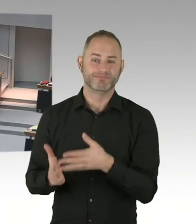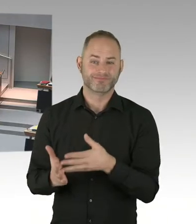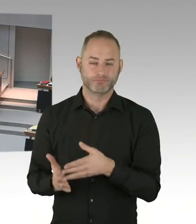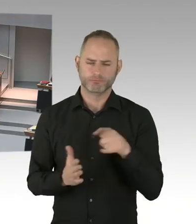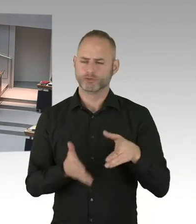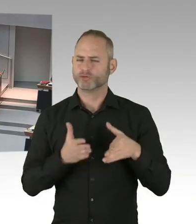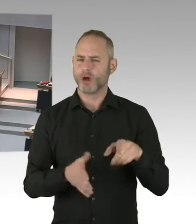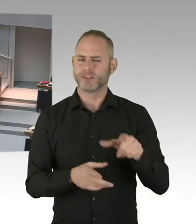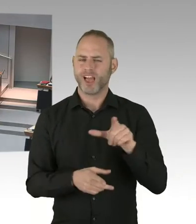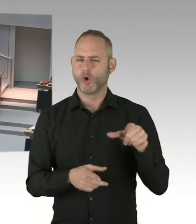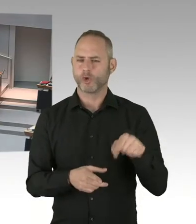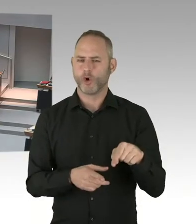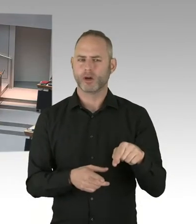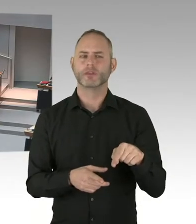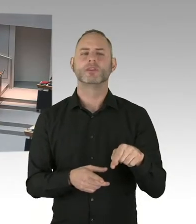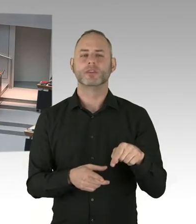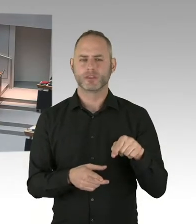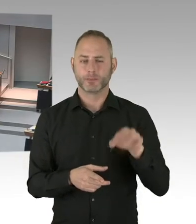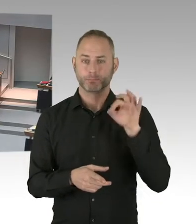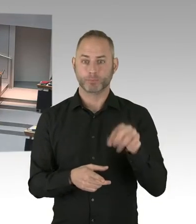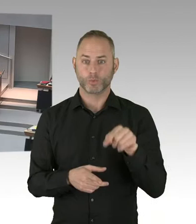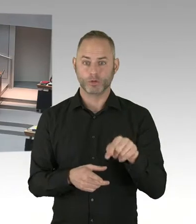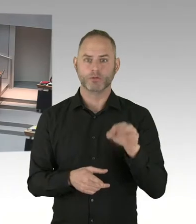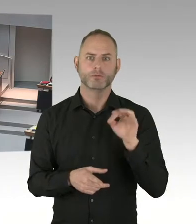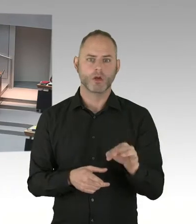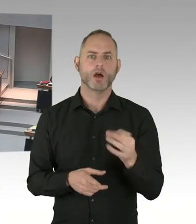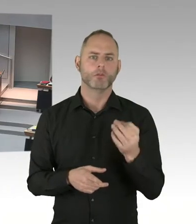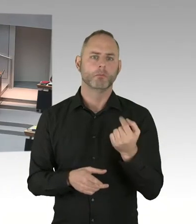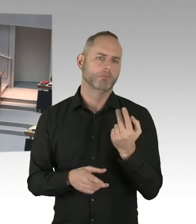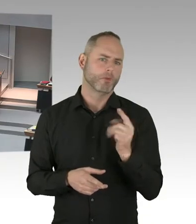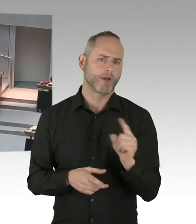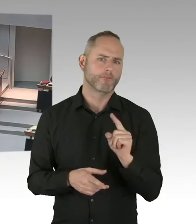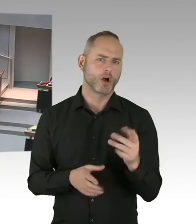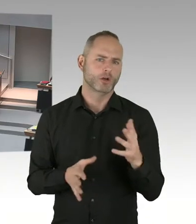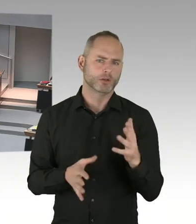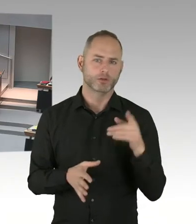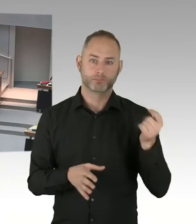dass wir in der schwierigen Situation europäischer Vergabeverfahren, alles Erdenkliche tun.